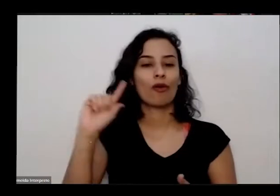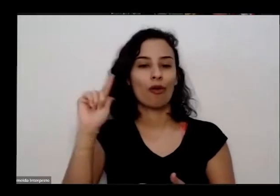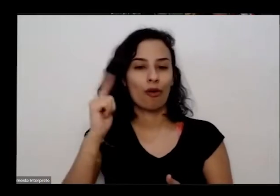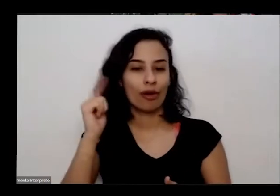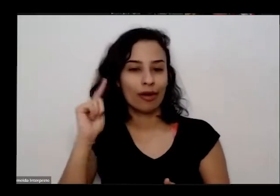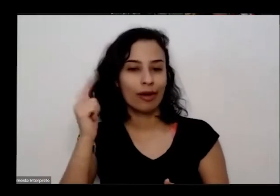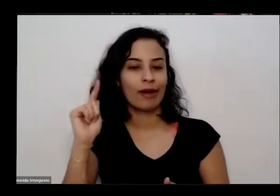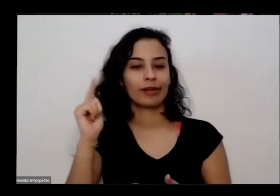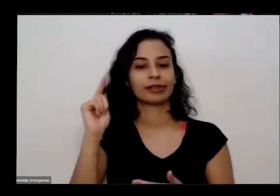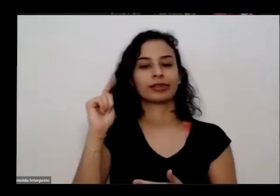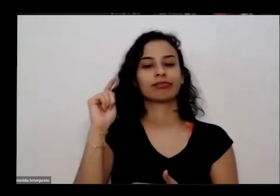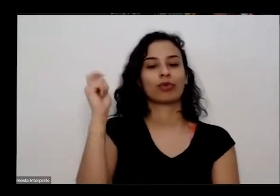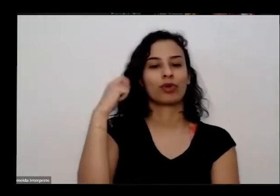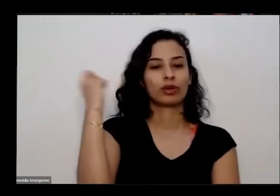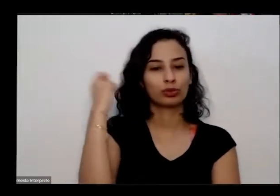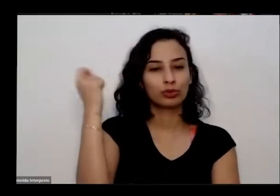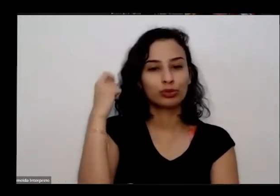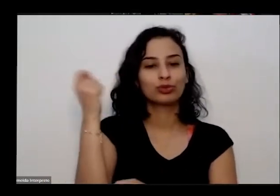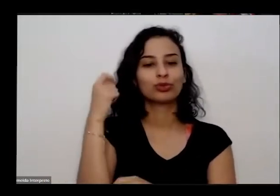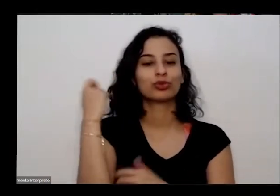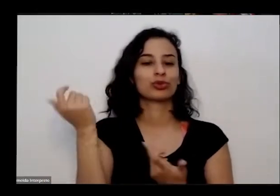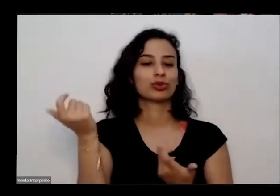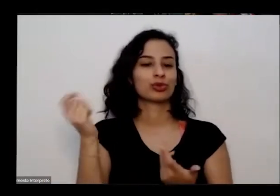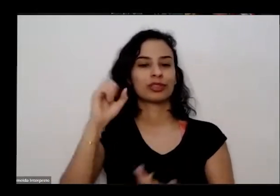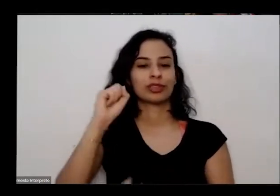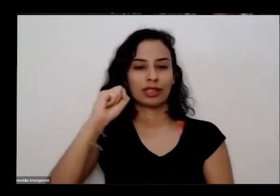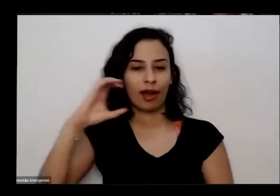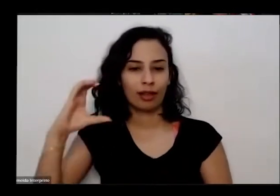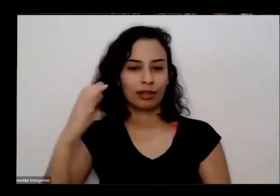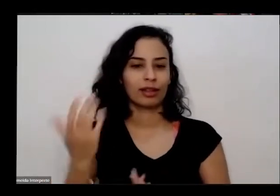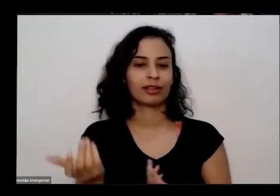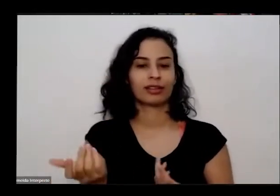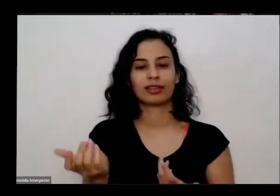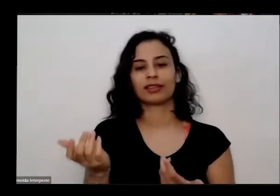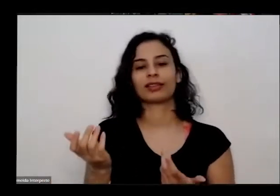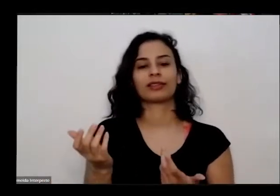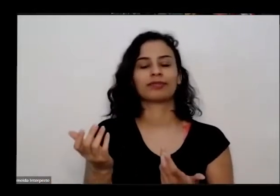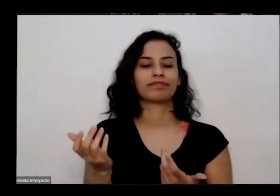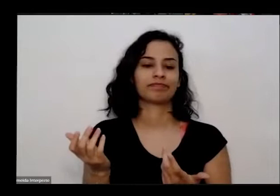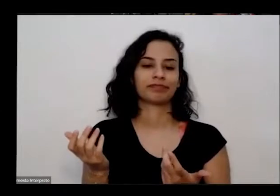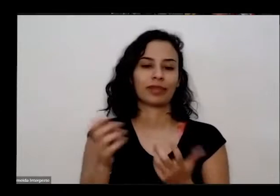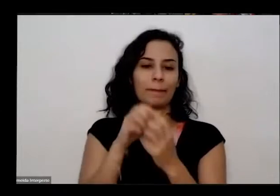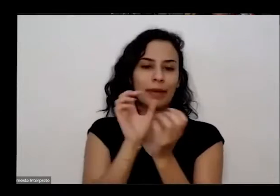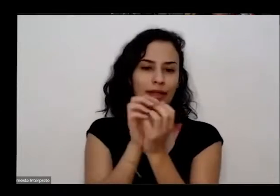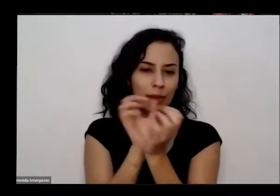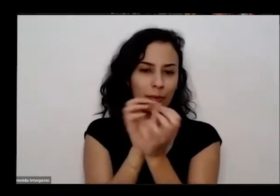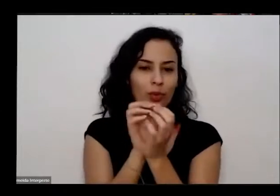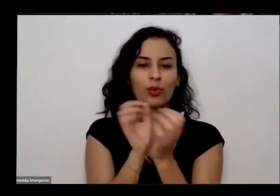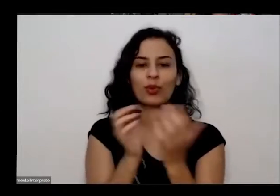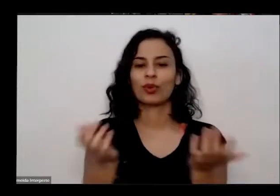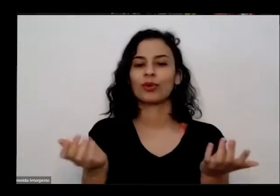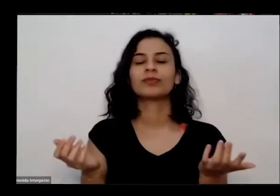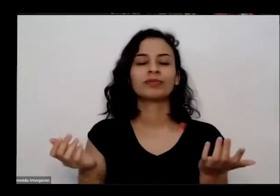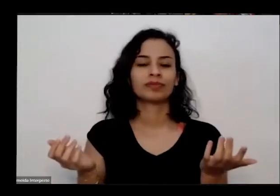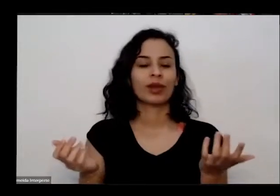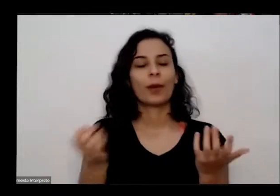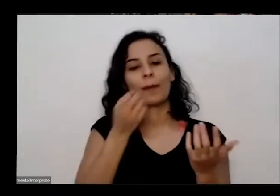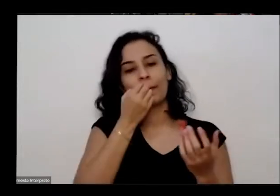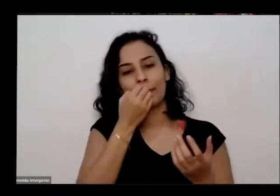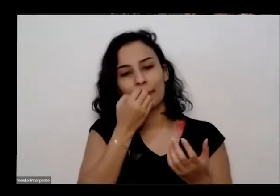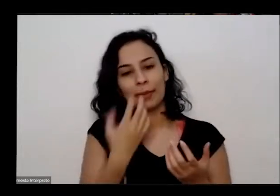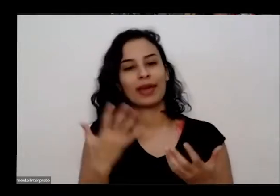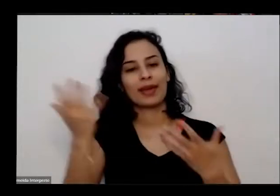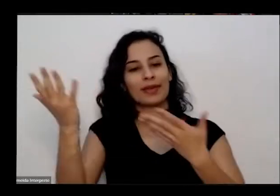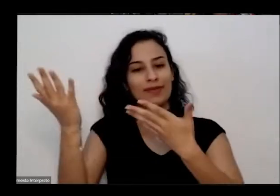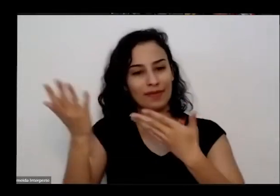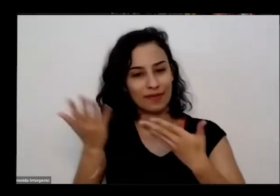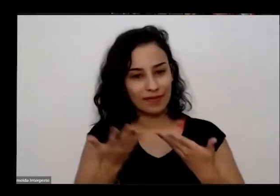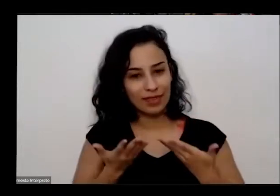Paraná Pará Santa Catarina Pernambuco Então seja todo mundo bem vindo foram resposta né